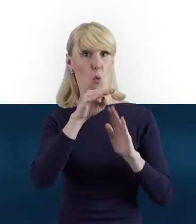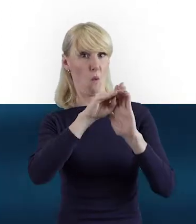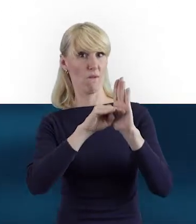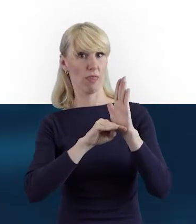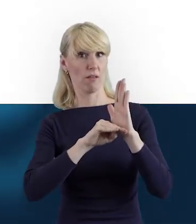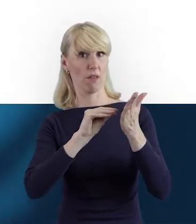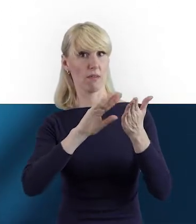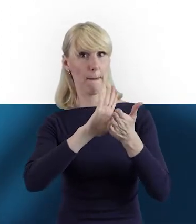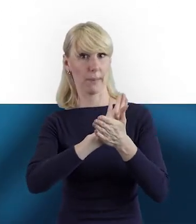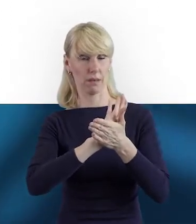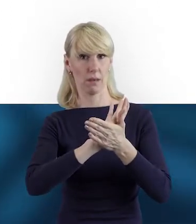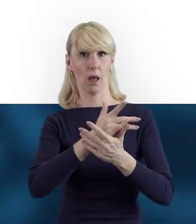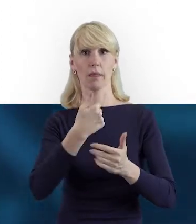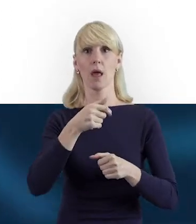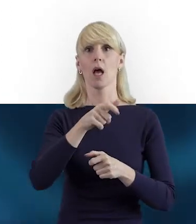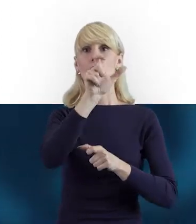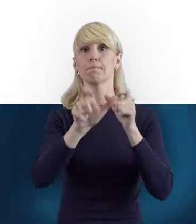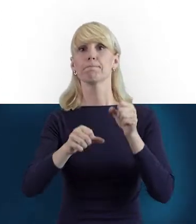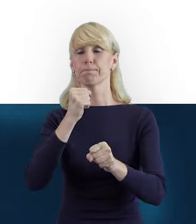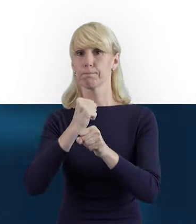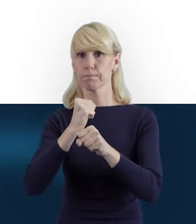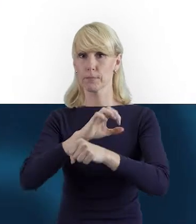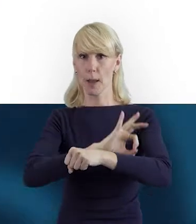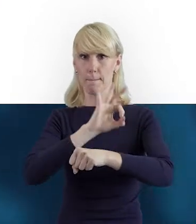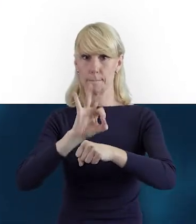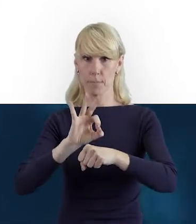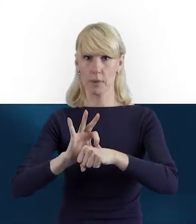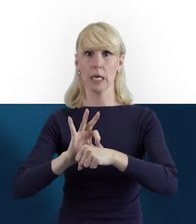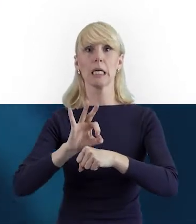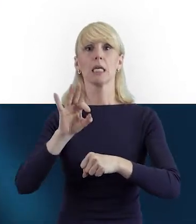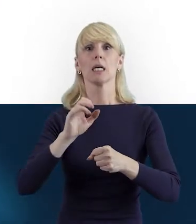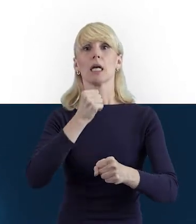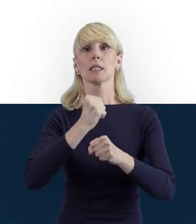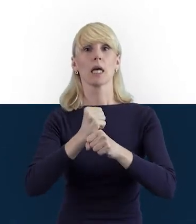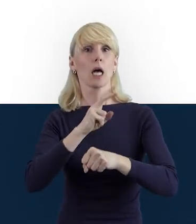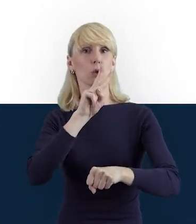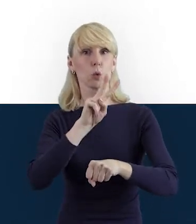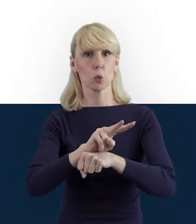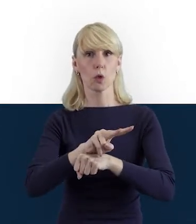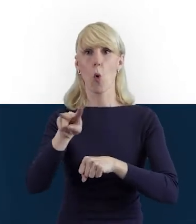że Personelem Projektu są osoby zatrudnione na podstawie stosunku pracy.